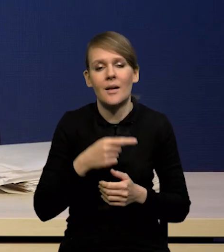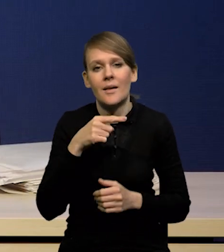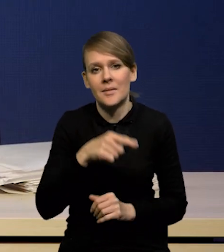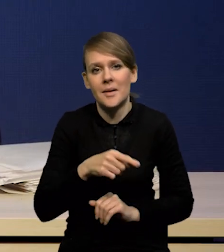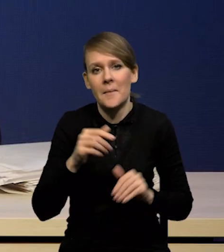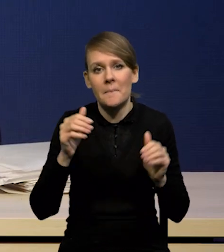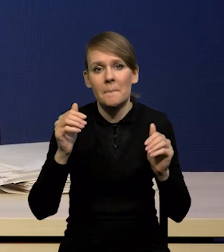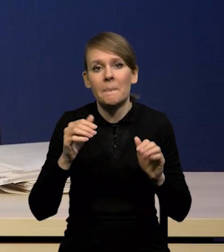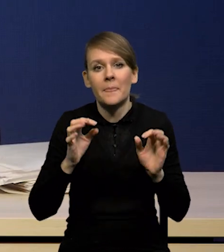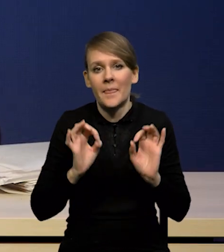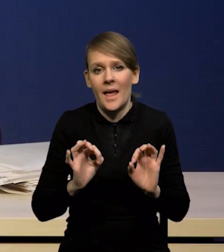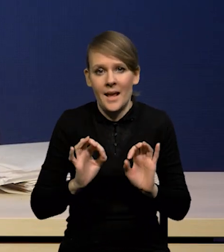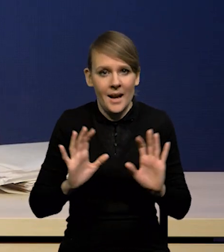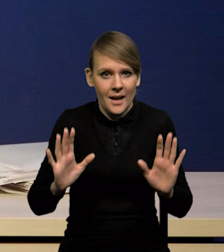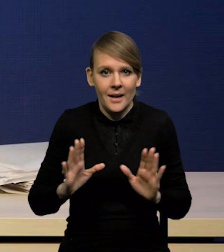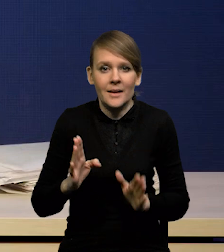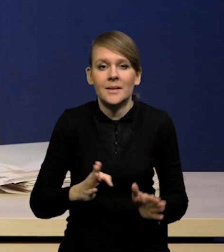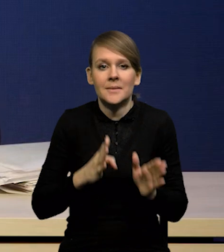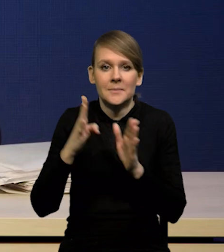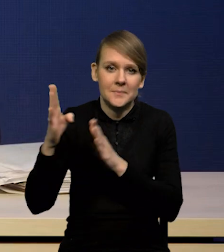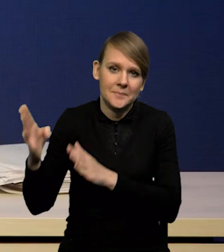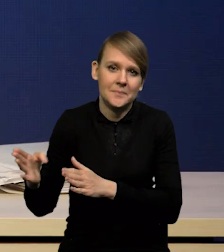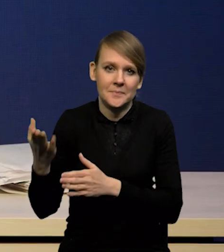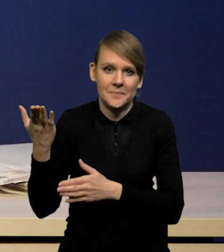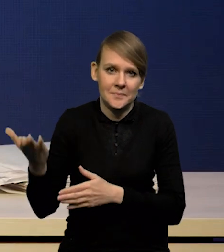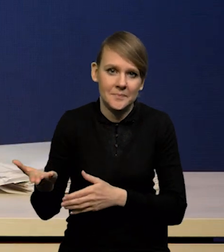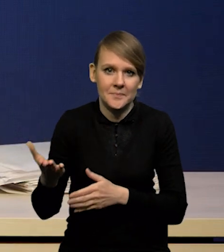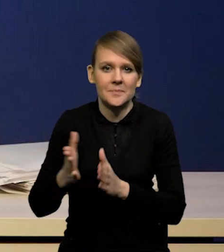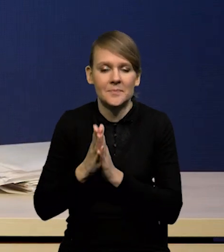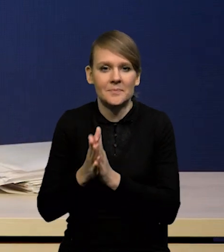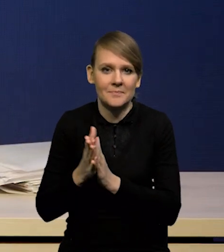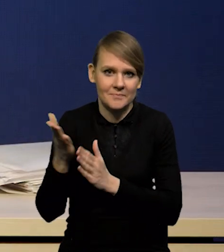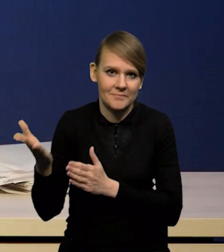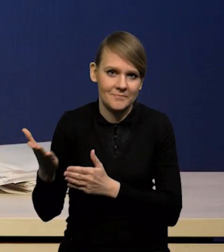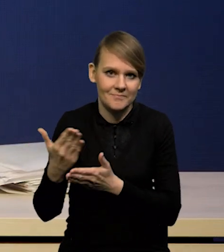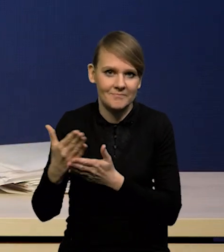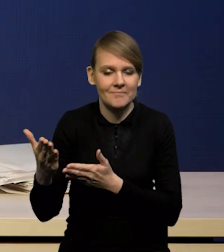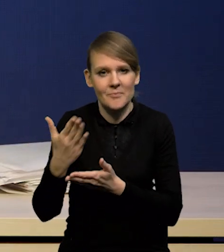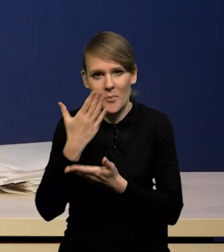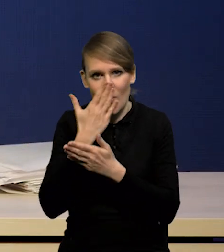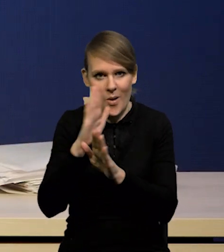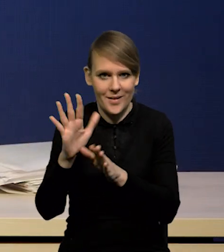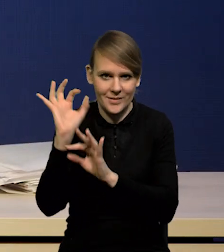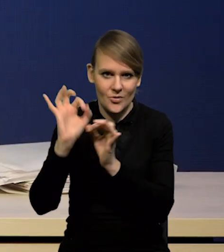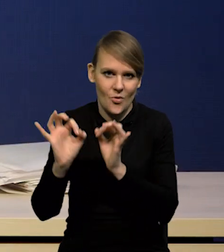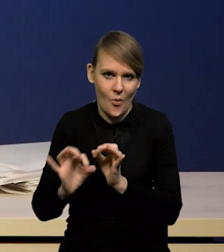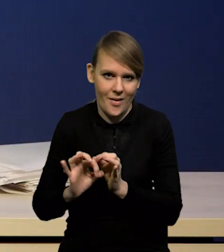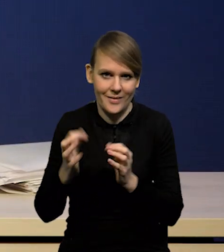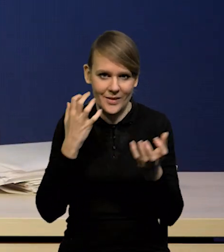Może skończę w tym miejscu i poproszę jak zwykle Pana Dyrektora Jacka Kotłowskiego o zaprezentowanie szczegółów projekcji.